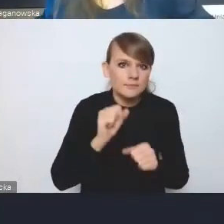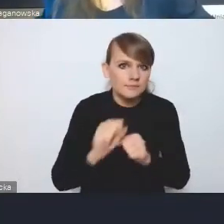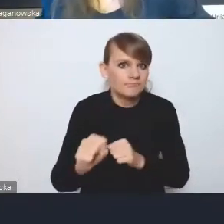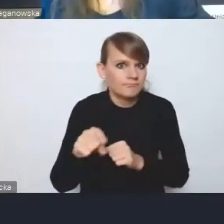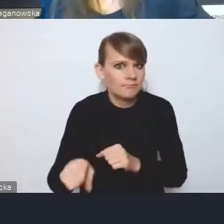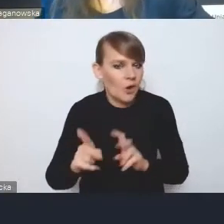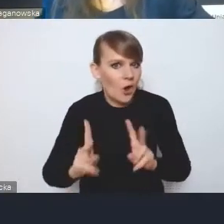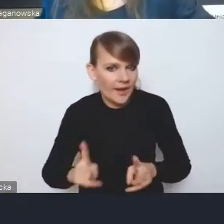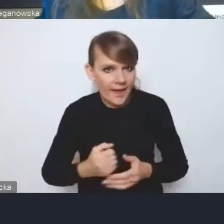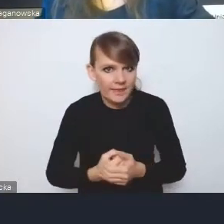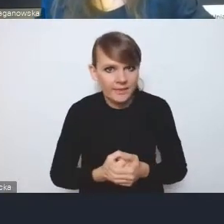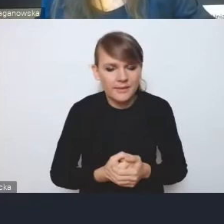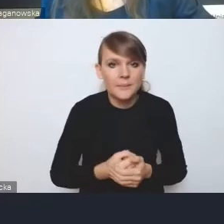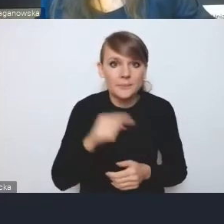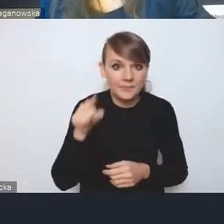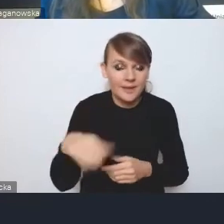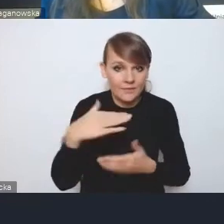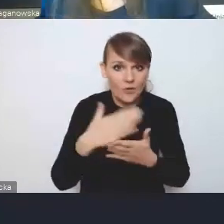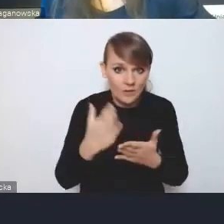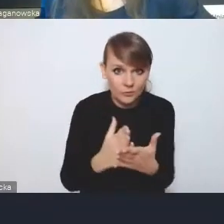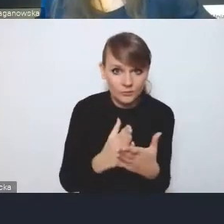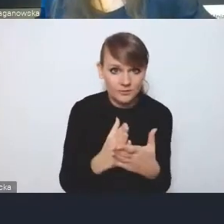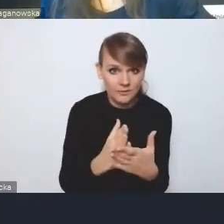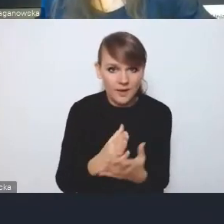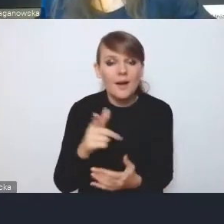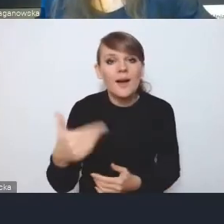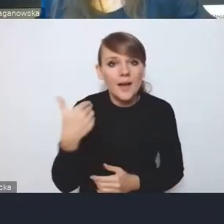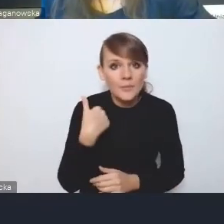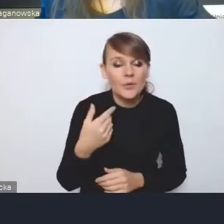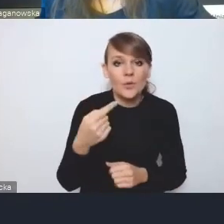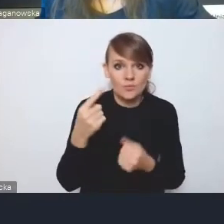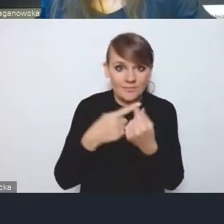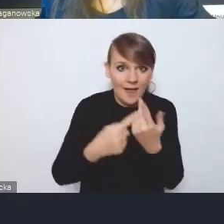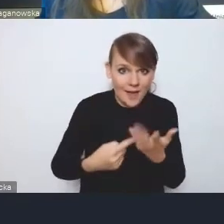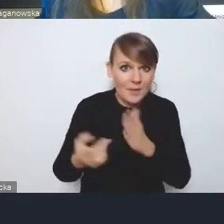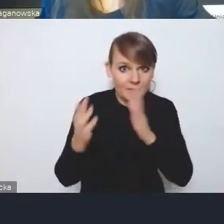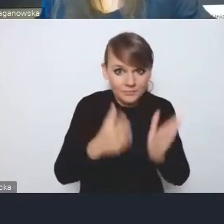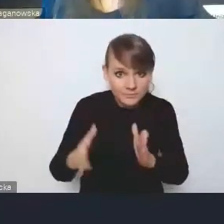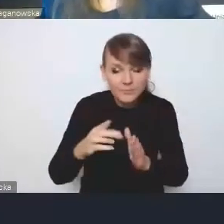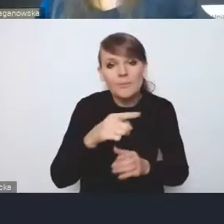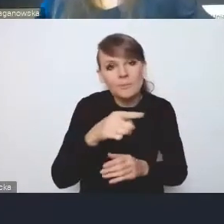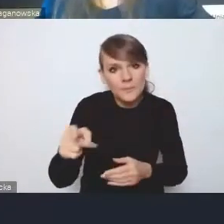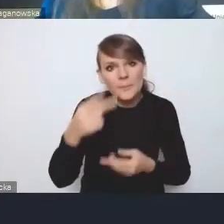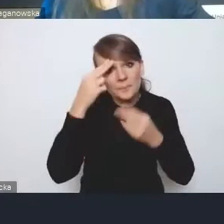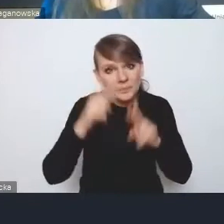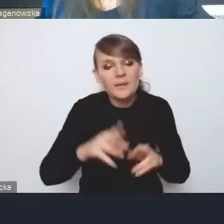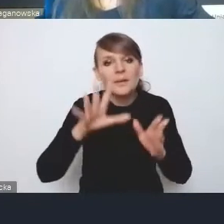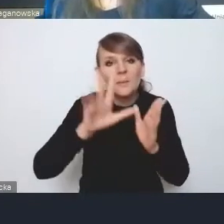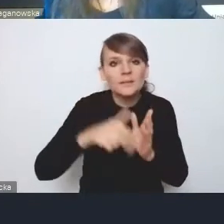i te województwa, które opracowały takie elementy, uznają miasta albo miejskie obszary funkcjonalne